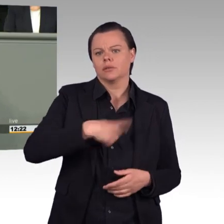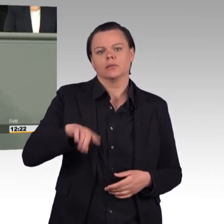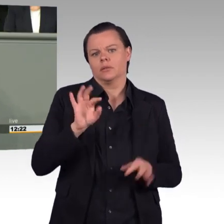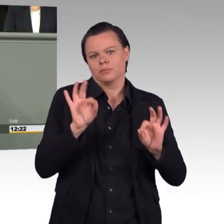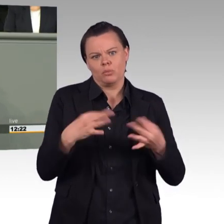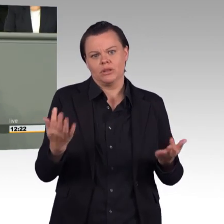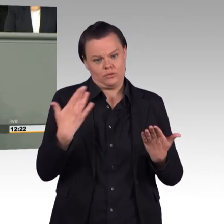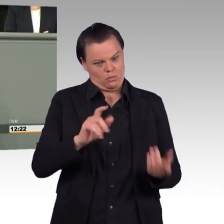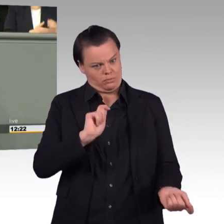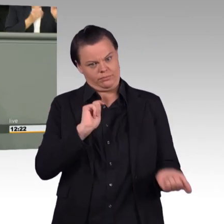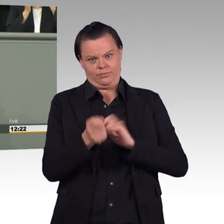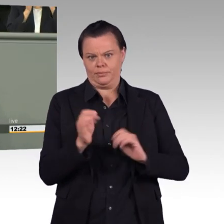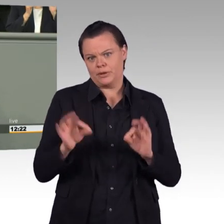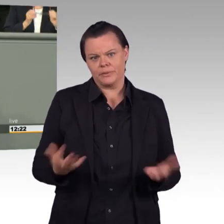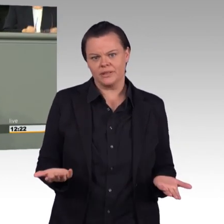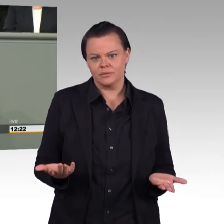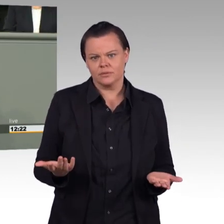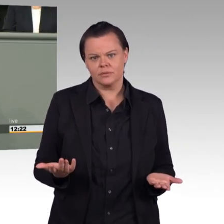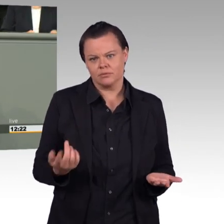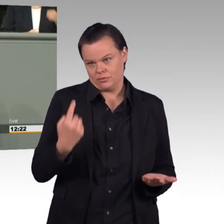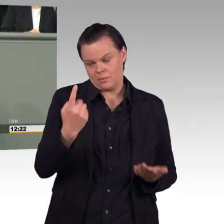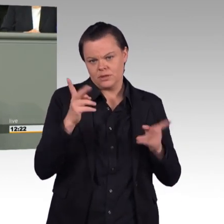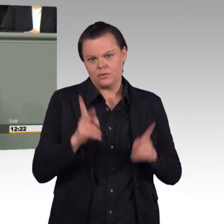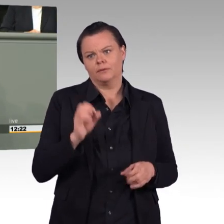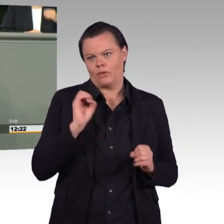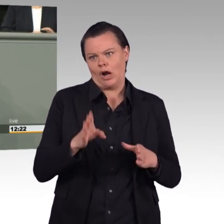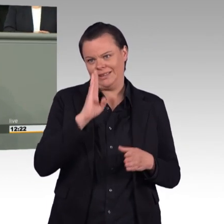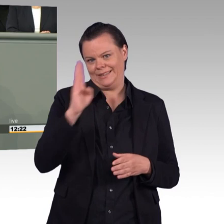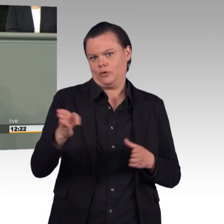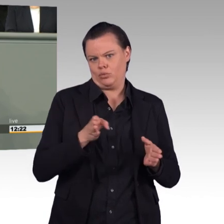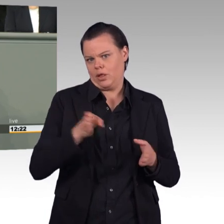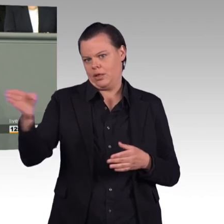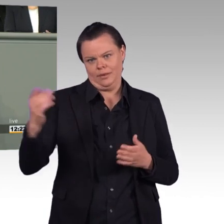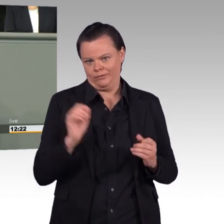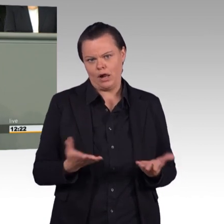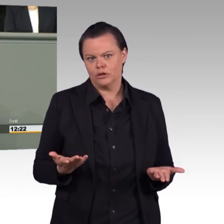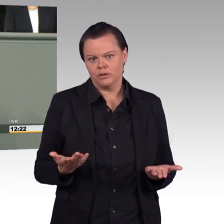Wir haben einen Verteidigungshaushalt, der enorm gewachsen ist. 43,2 Milliarden Euro.